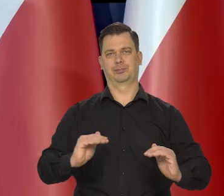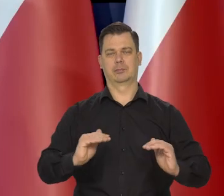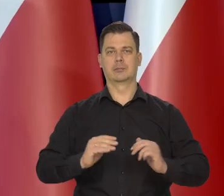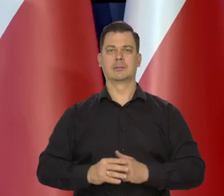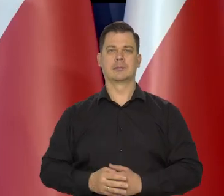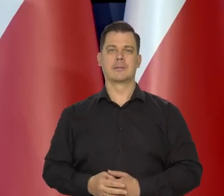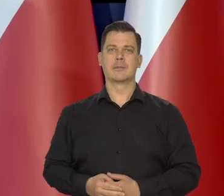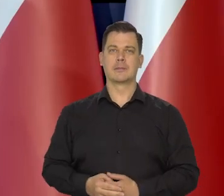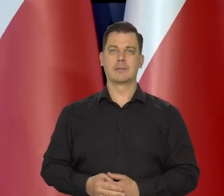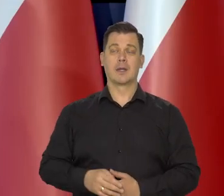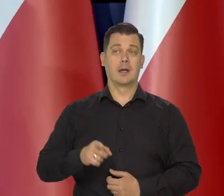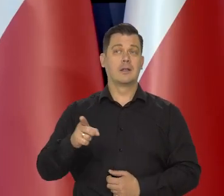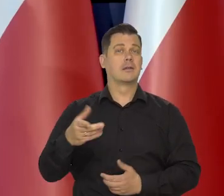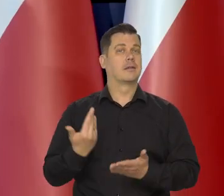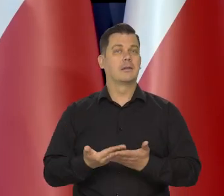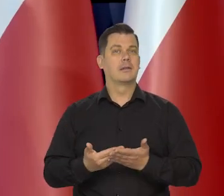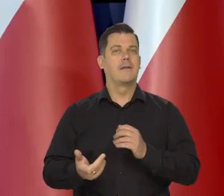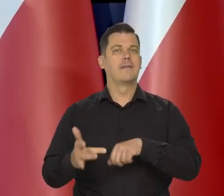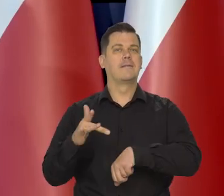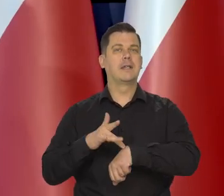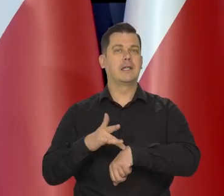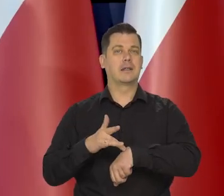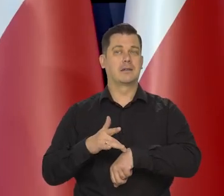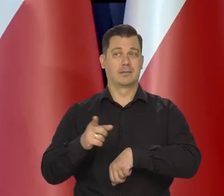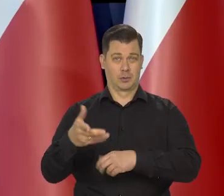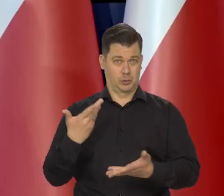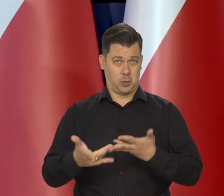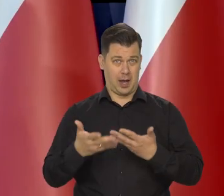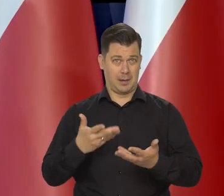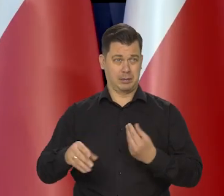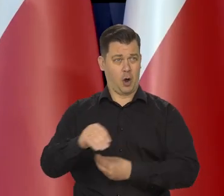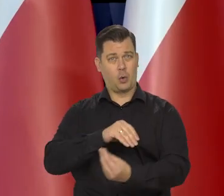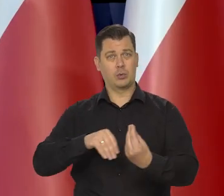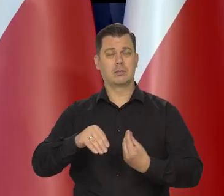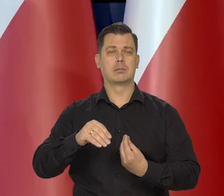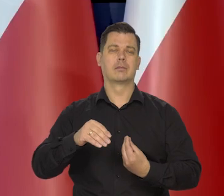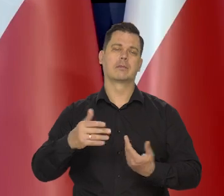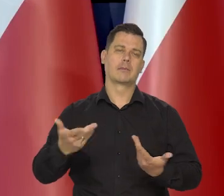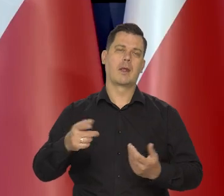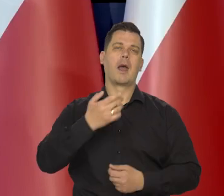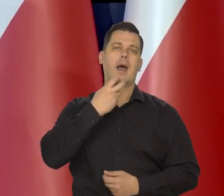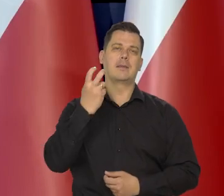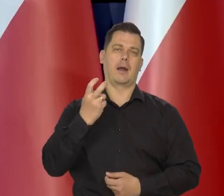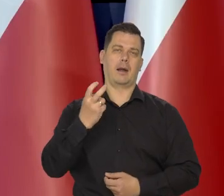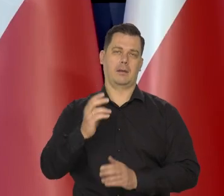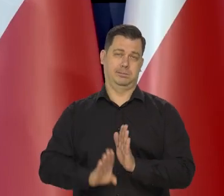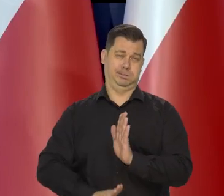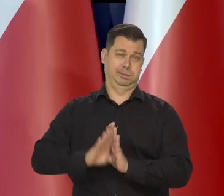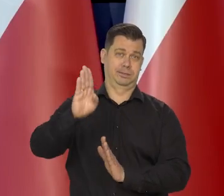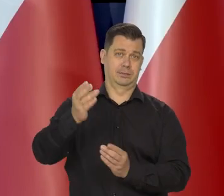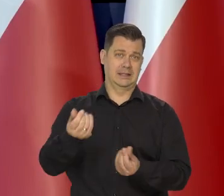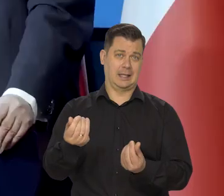Wynika to głównie ta słaba koniunktura z wysokich cen energii, które duszą gospodarkę.